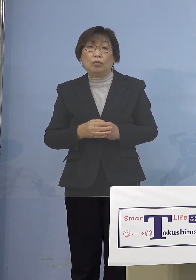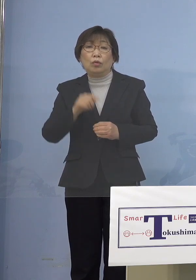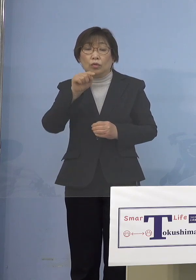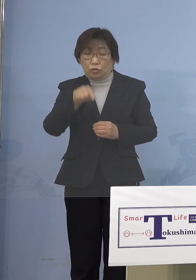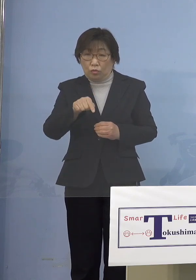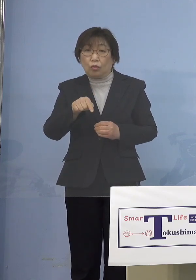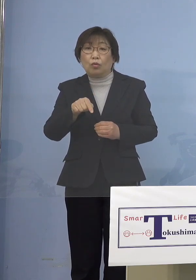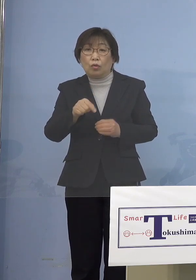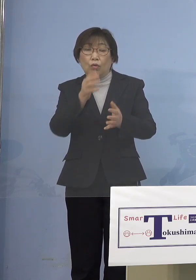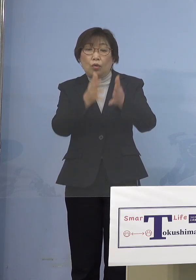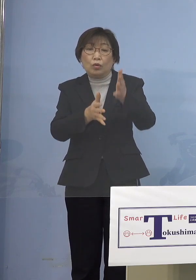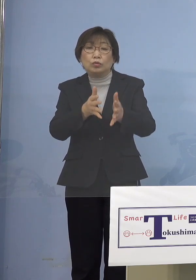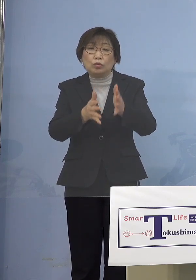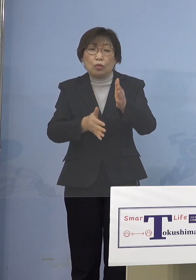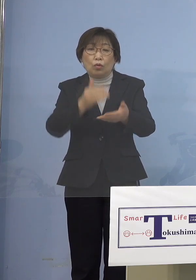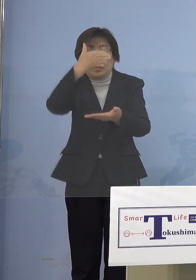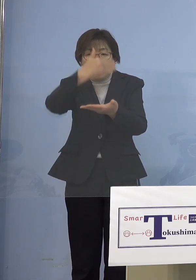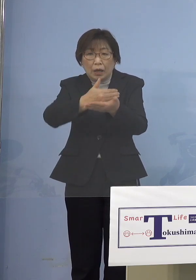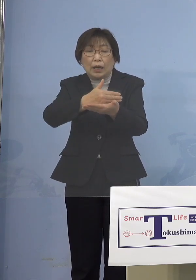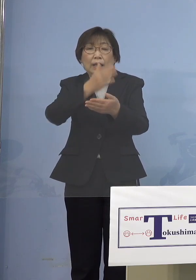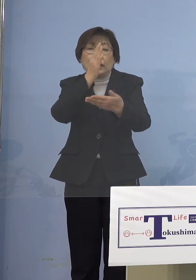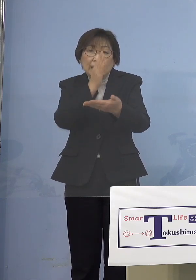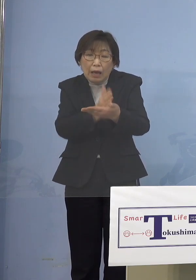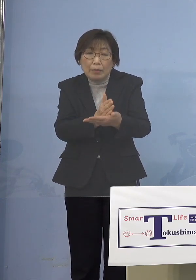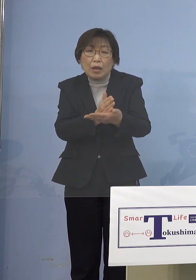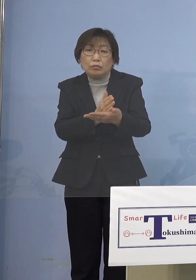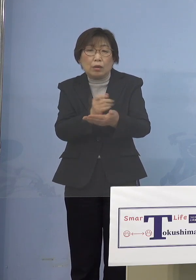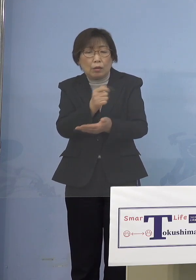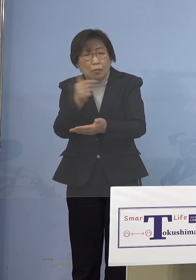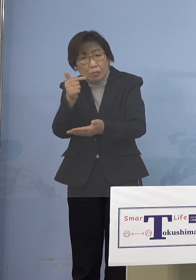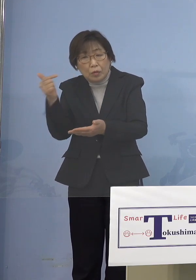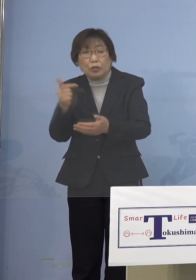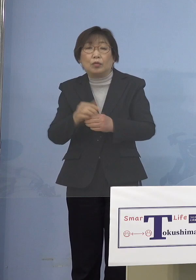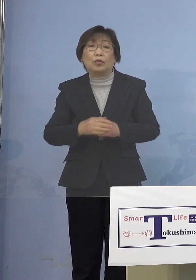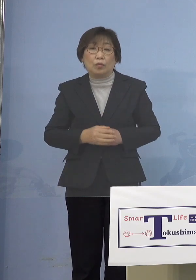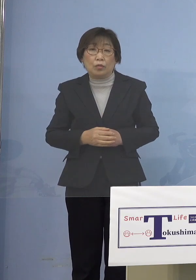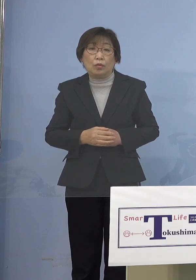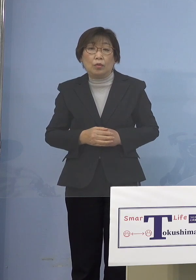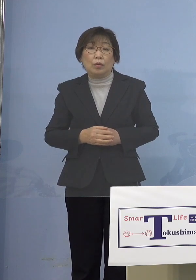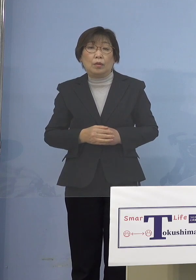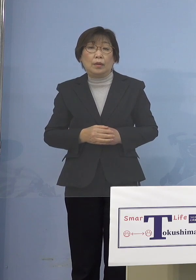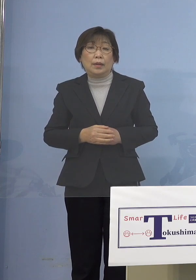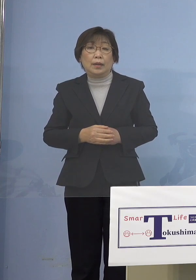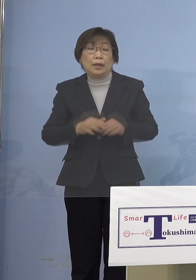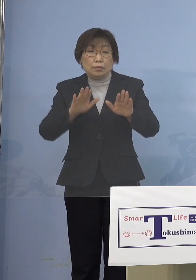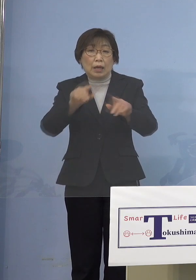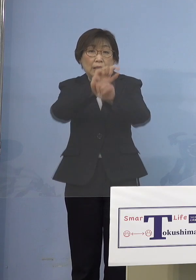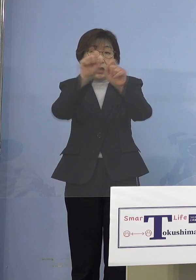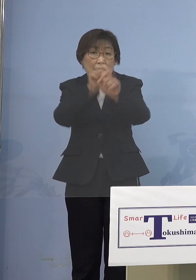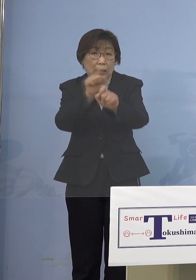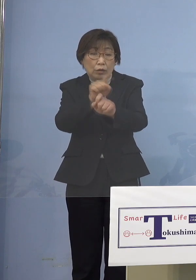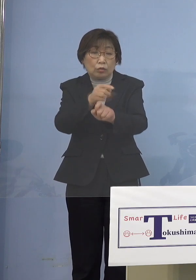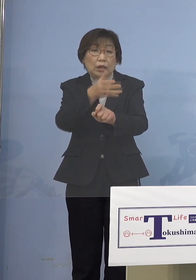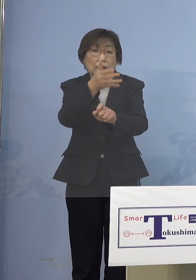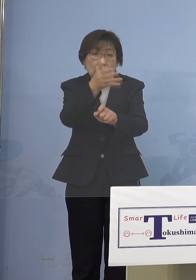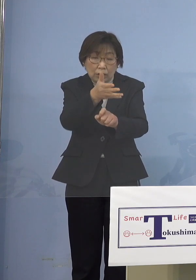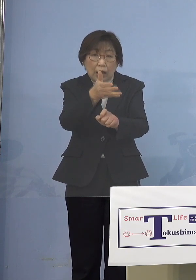よっぽどのことですよね 結果どうなっているかというと 今、保育所もたくさん 止まっちゃっている訳ですよね